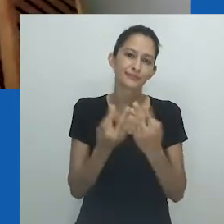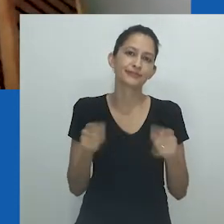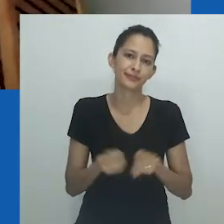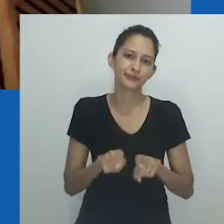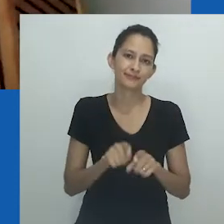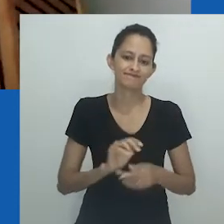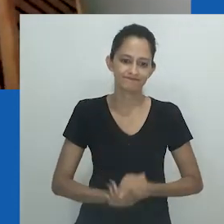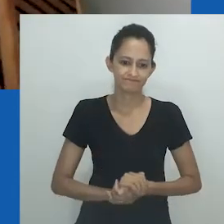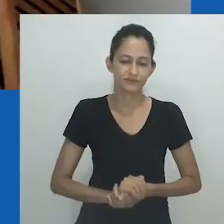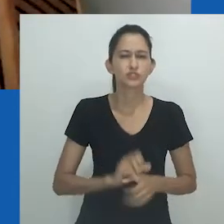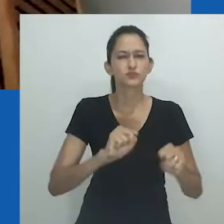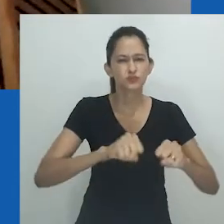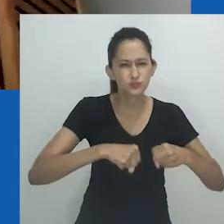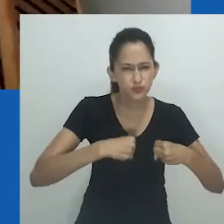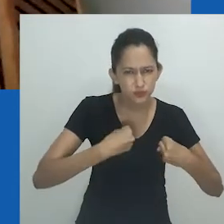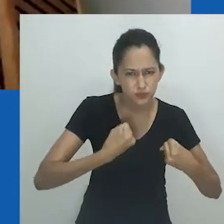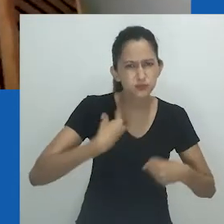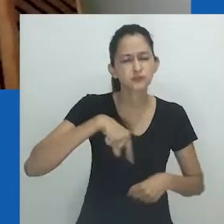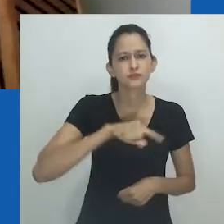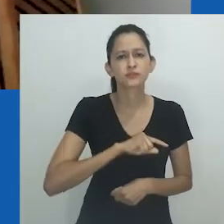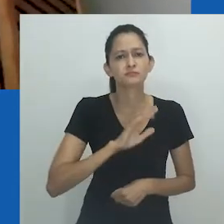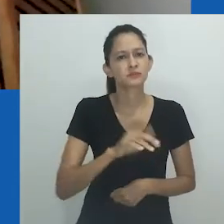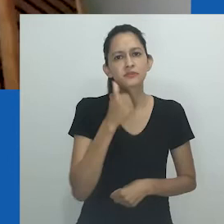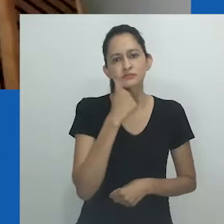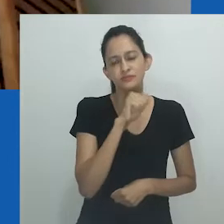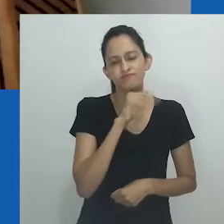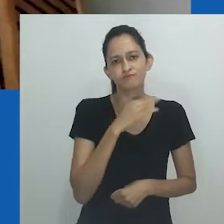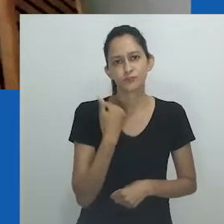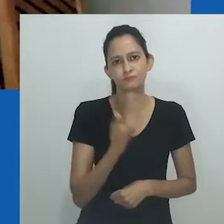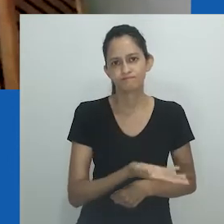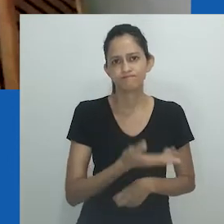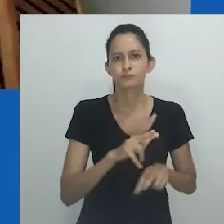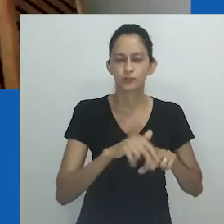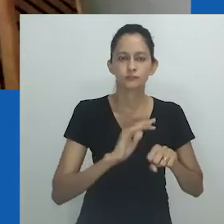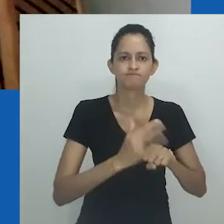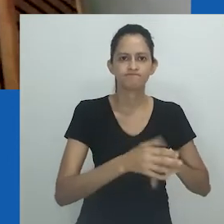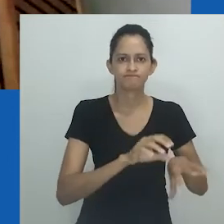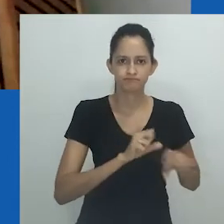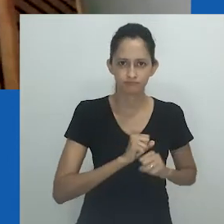Entre as quais, a minha própria. Apesar do esforço de guerra que fizemos, minha mãe morreu em decorrência do vírus.